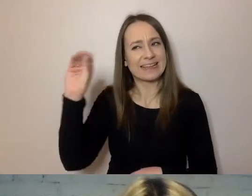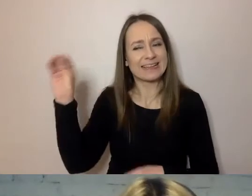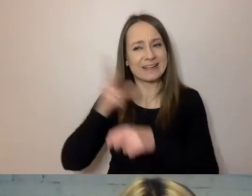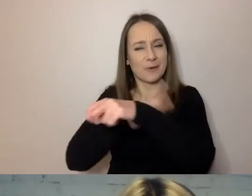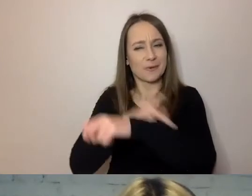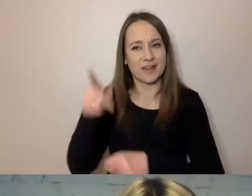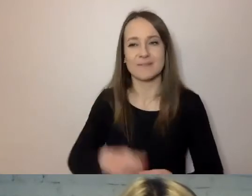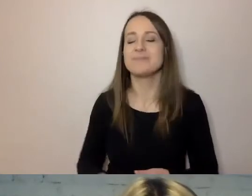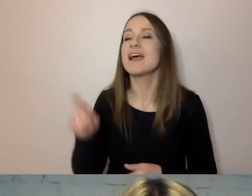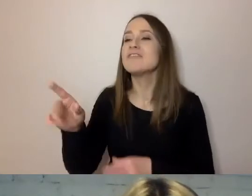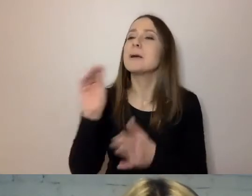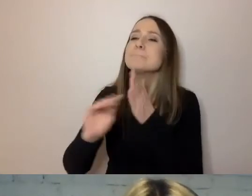Pisz do swojej babci.